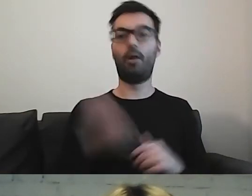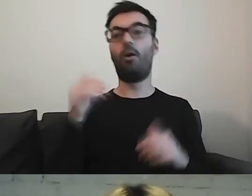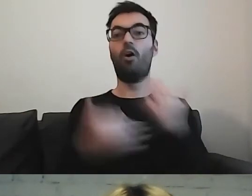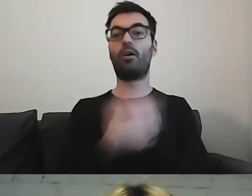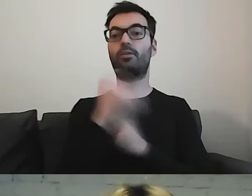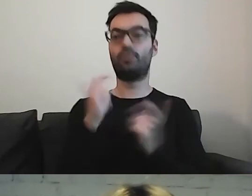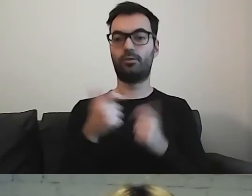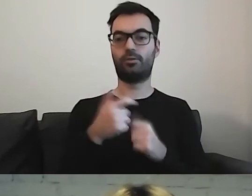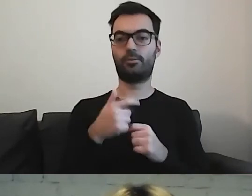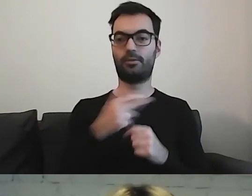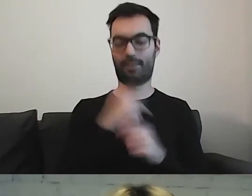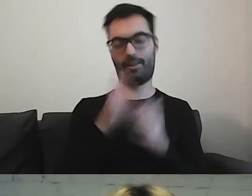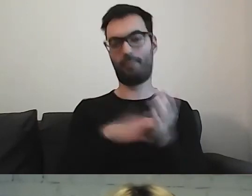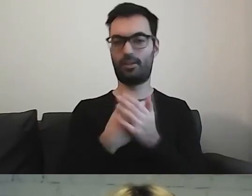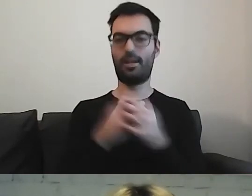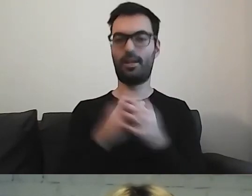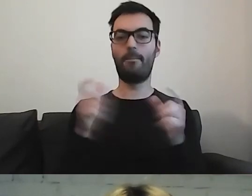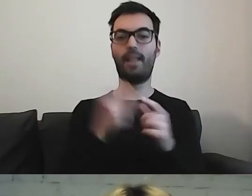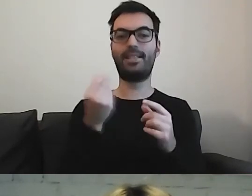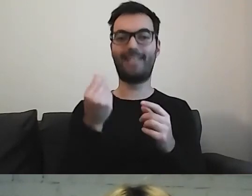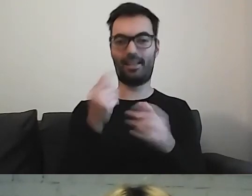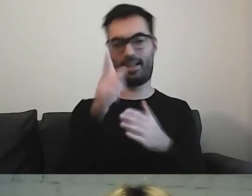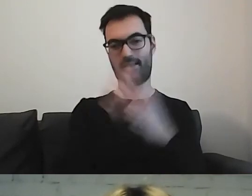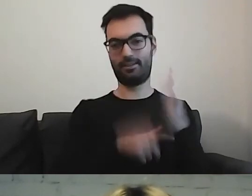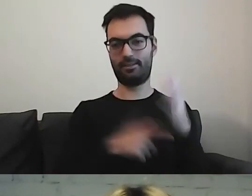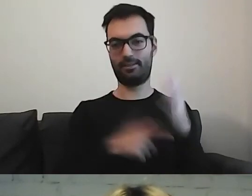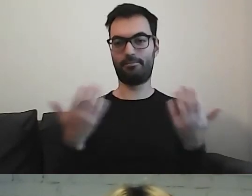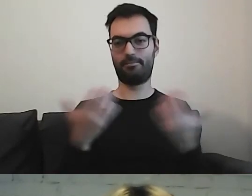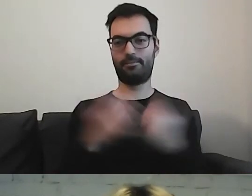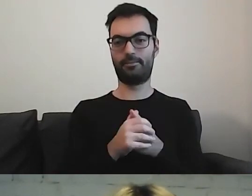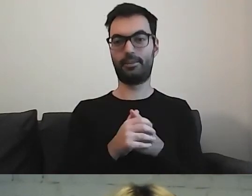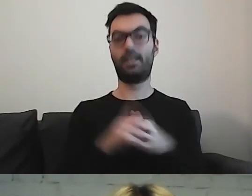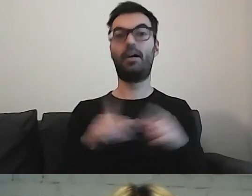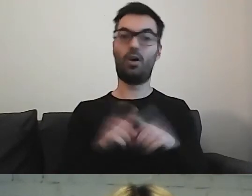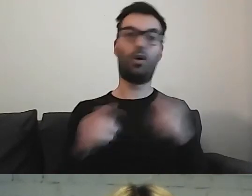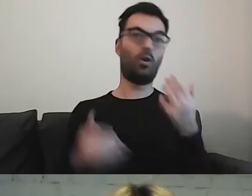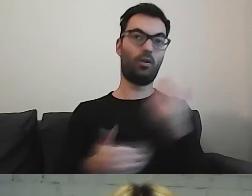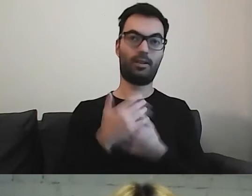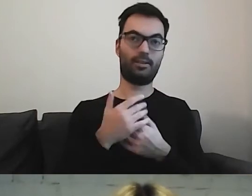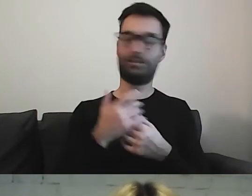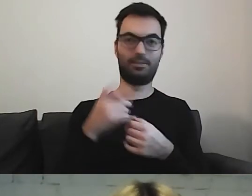że nawet w naszym cenniku biletów również możemy troszkę powycinać.